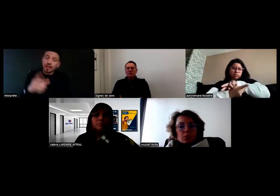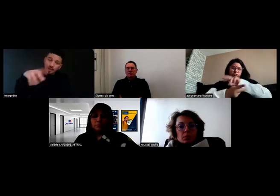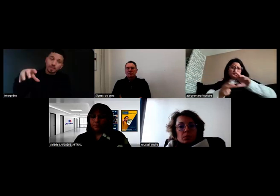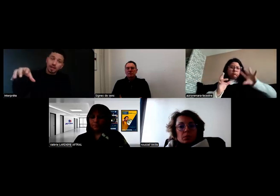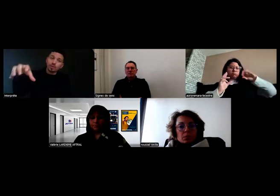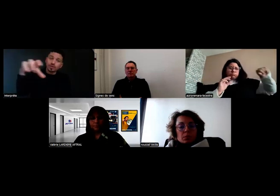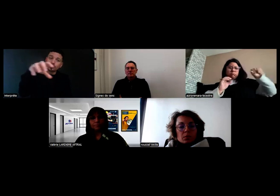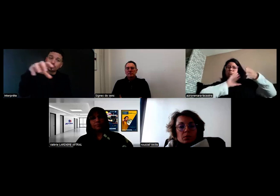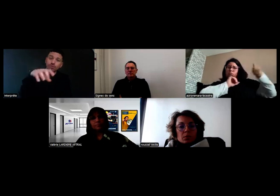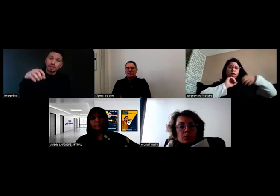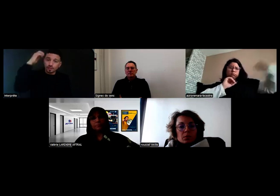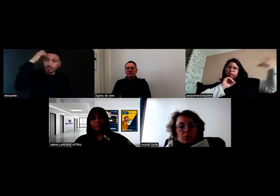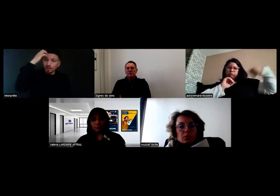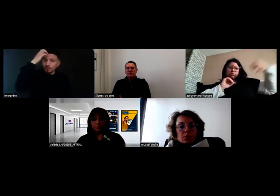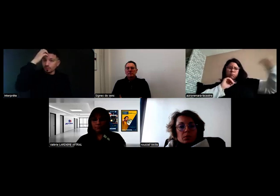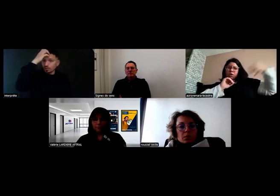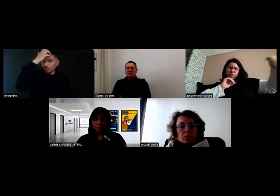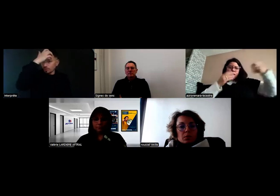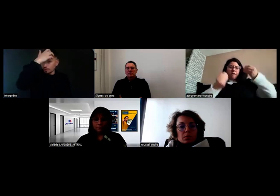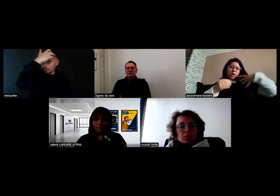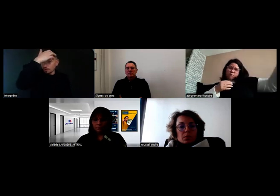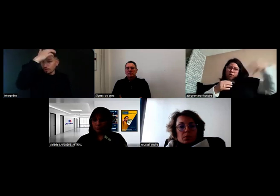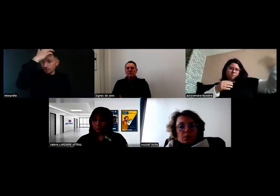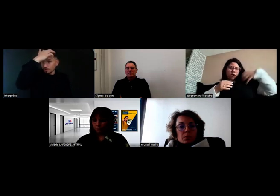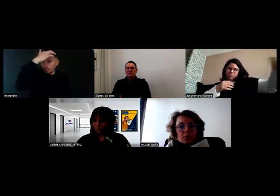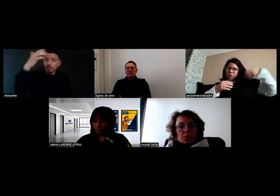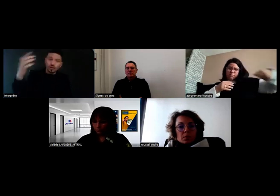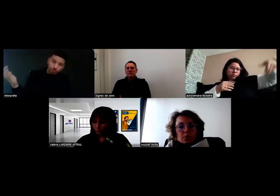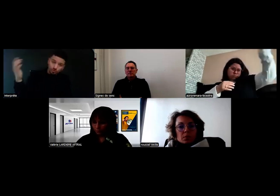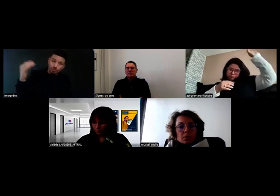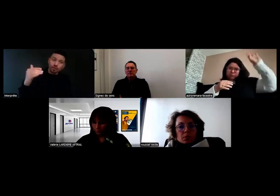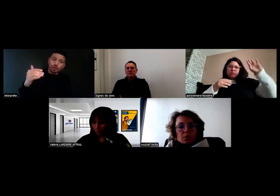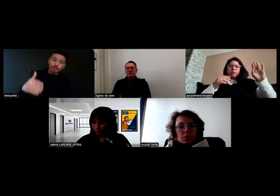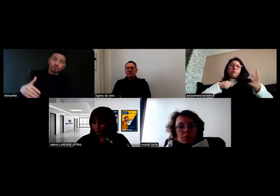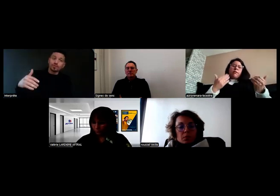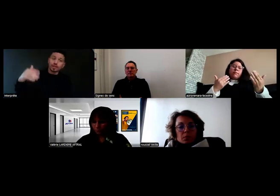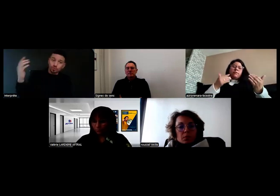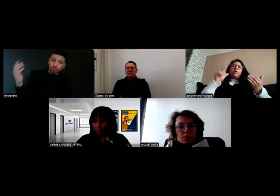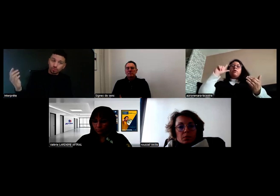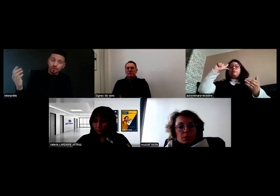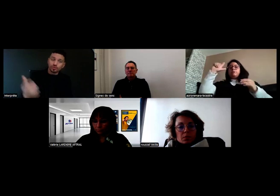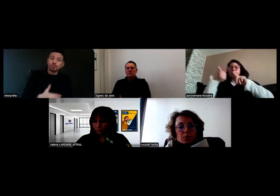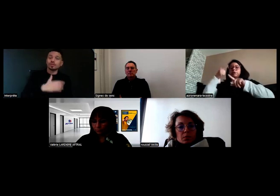et après les relais se font en interne. Un collègue est venu avec un autre véhicule